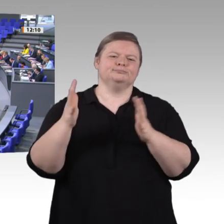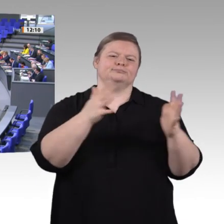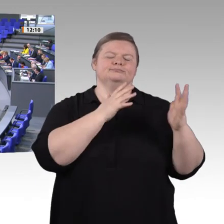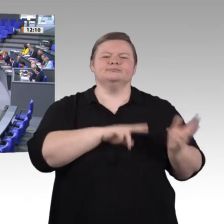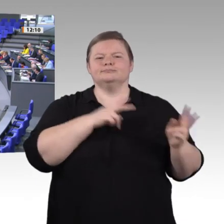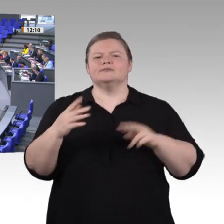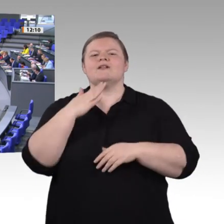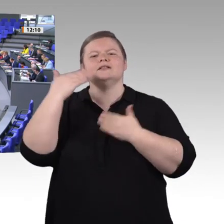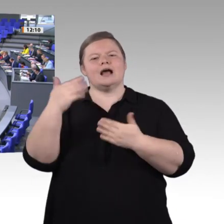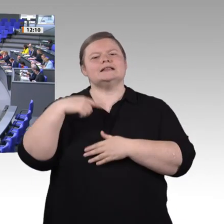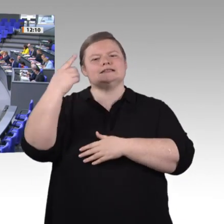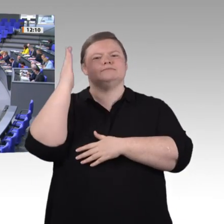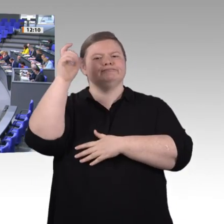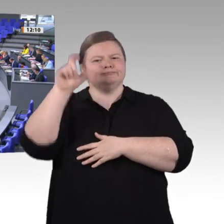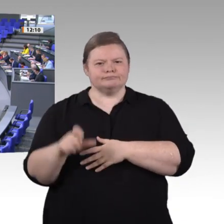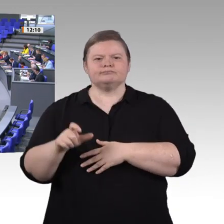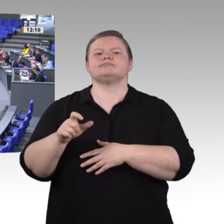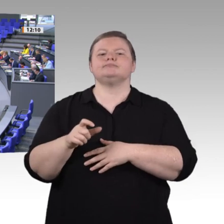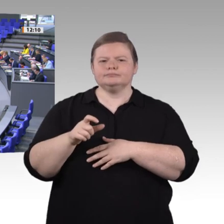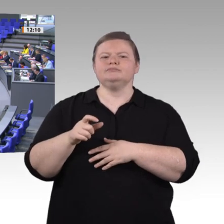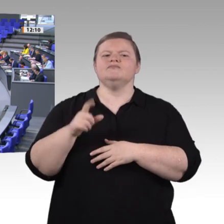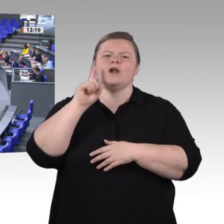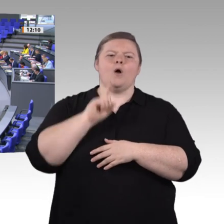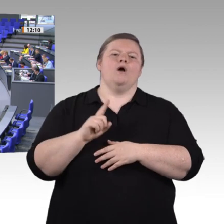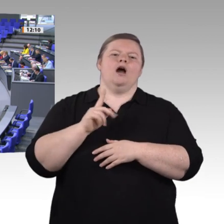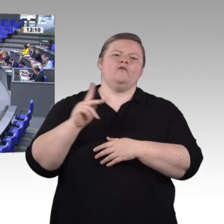neue Produkte, Produktionsabläufe und natürlich auch neue Berufsfelder hervor. Damit verändern